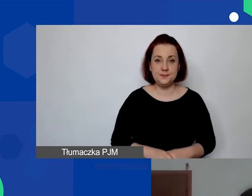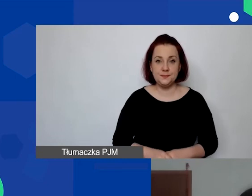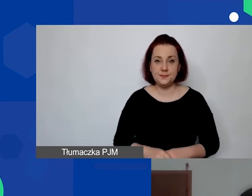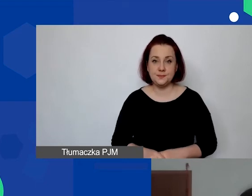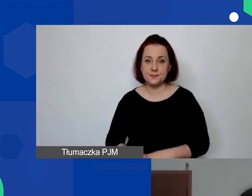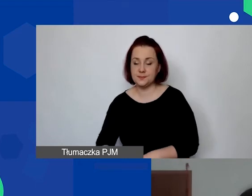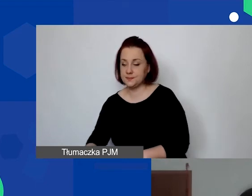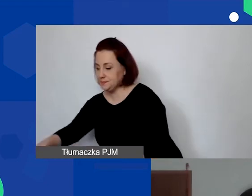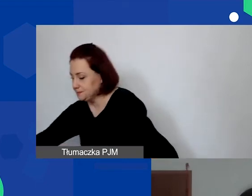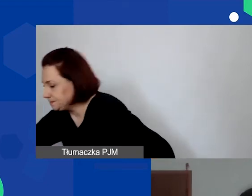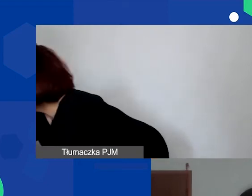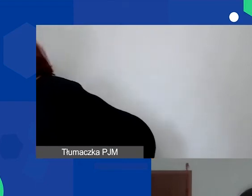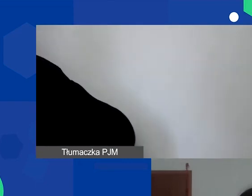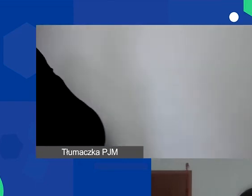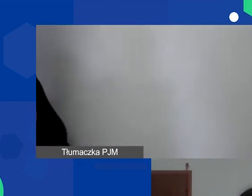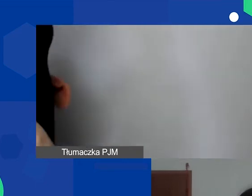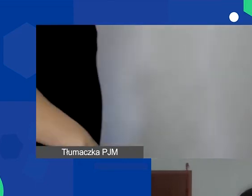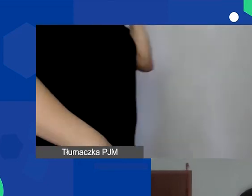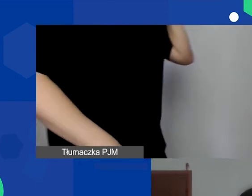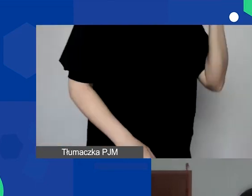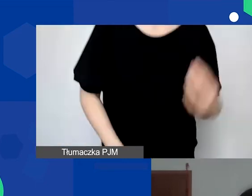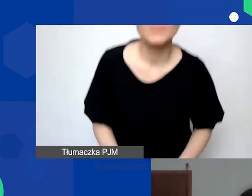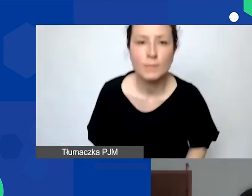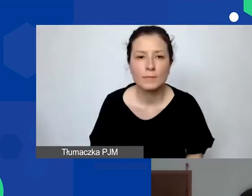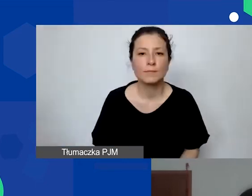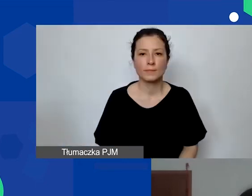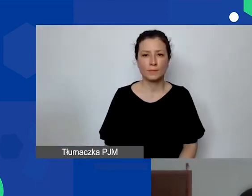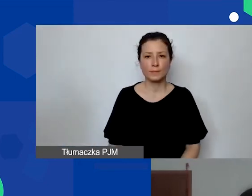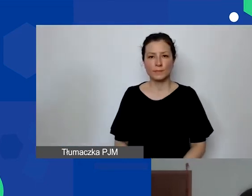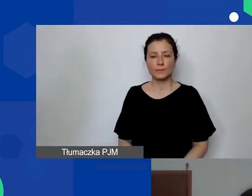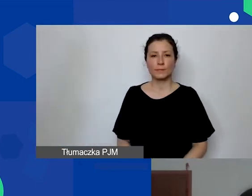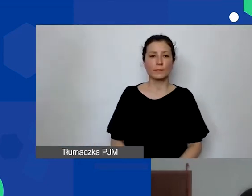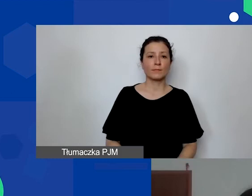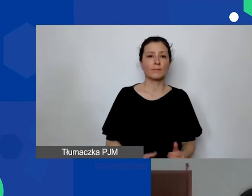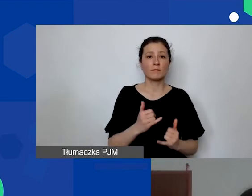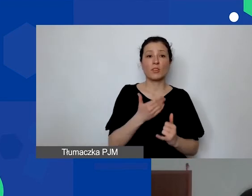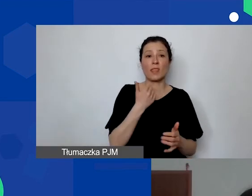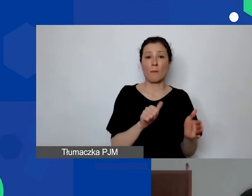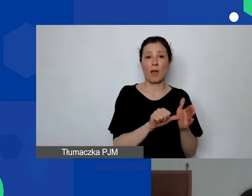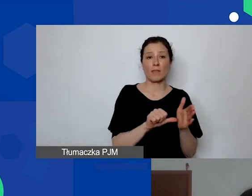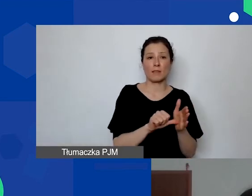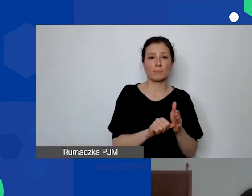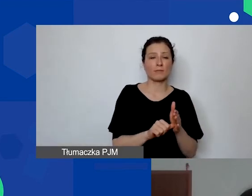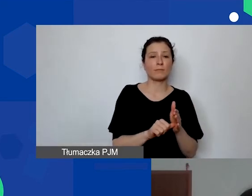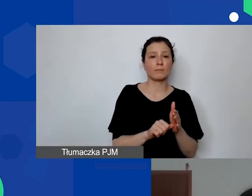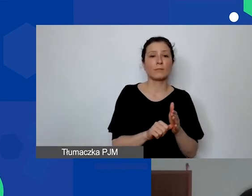Jeżeli nie ma etatów, czyli nie trzeba, jak powiedziałam... Nie zawsze adekwatna będzie metoda z uwzględnieniem personelu,